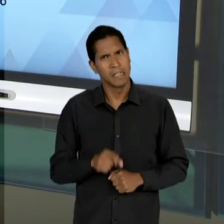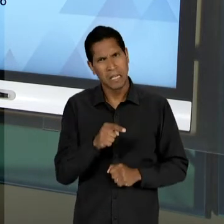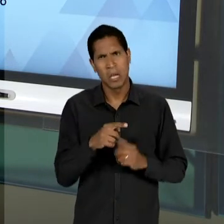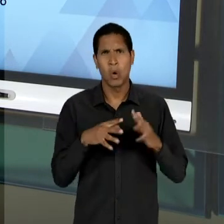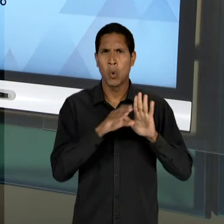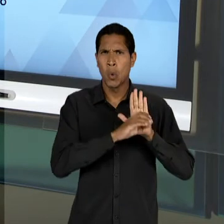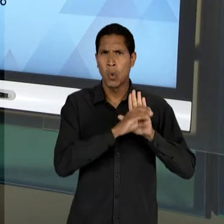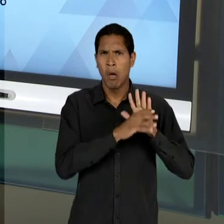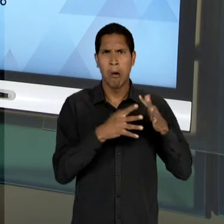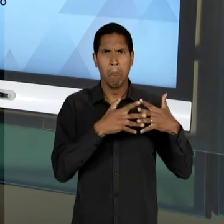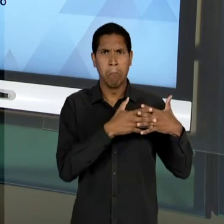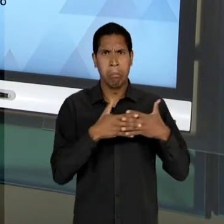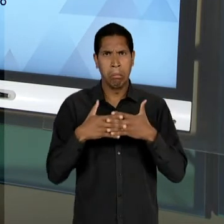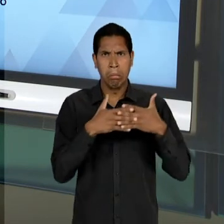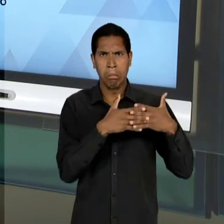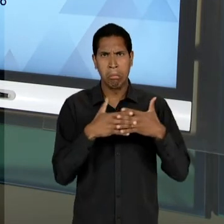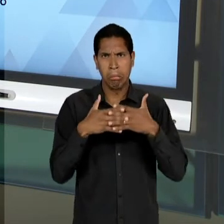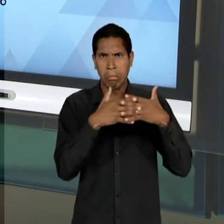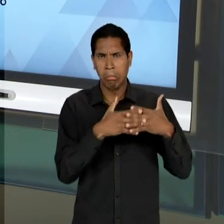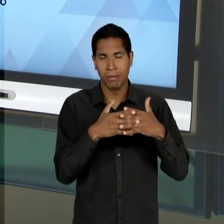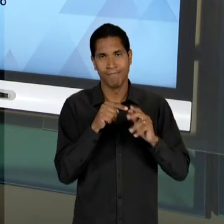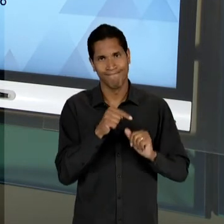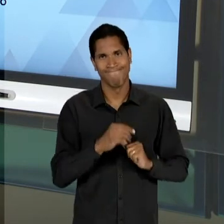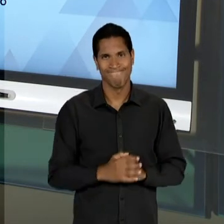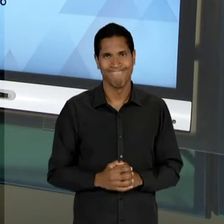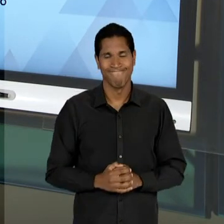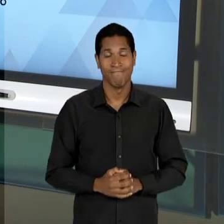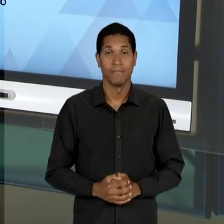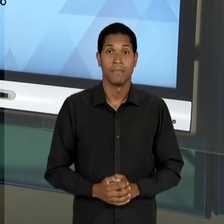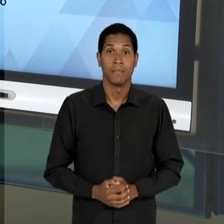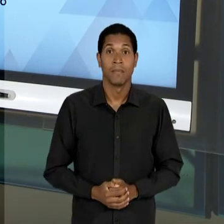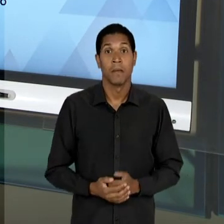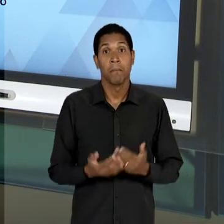DO PROFESSOR ROQUE. O QUE ACABA ACONTECENDO É QUE